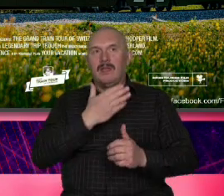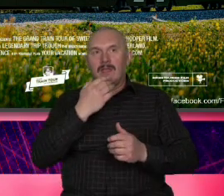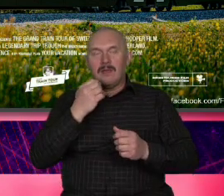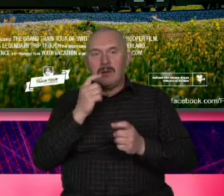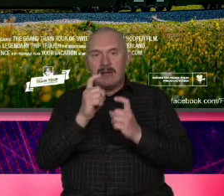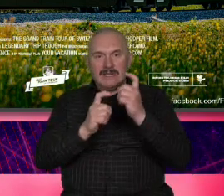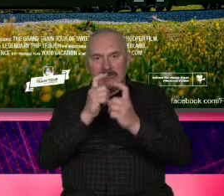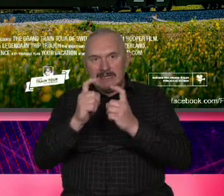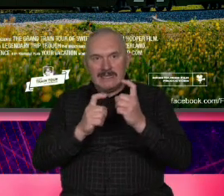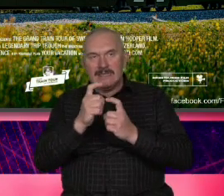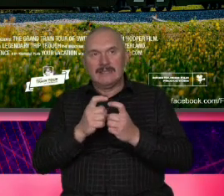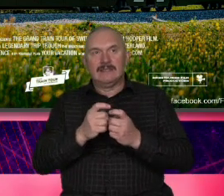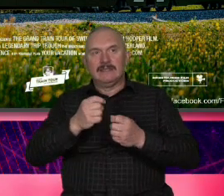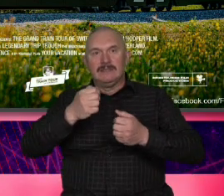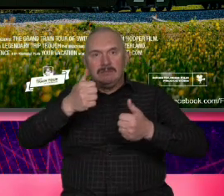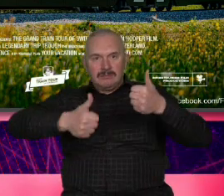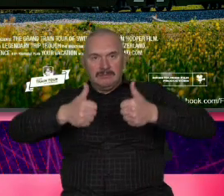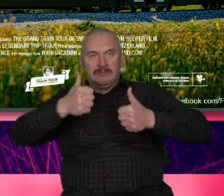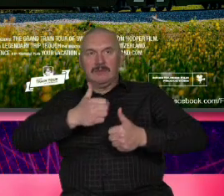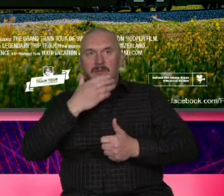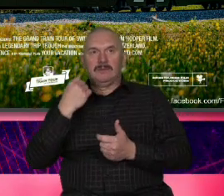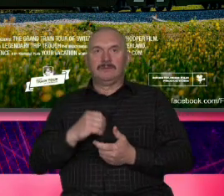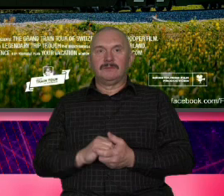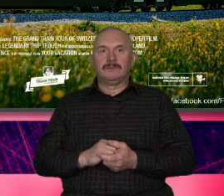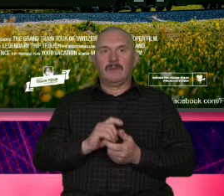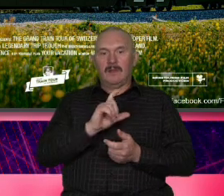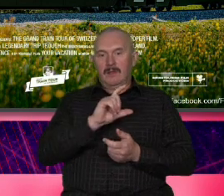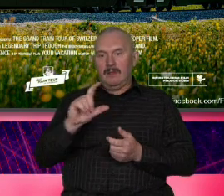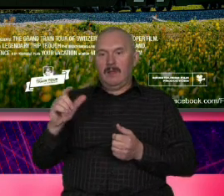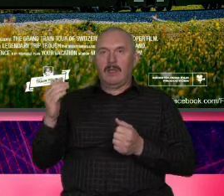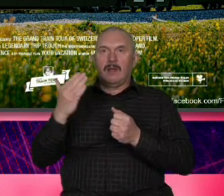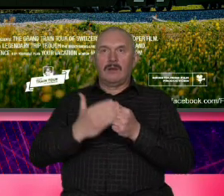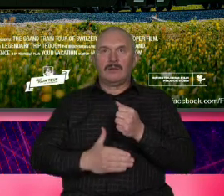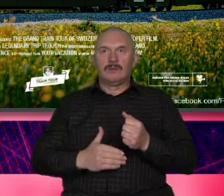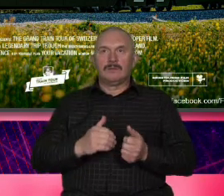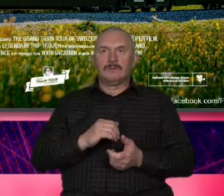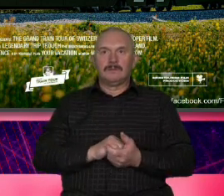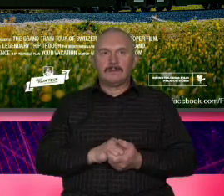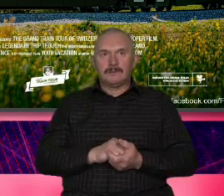i i napis na końcu tego spotu jeżeli a Przypominam że to jest środek pandemii